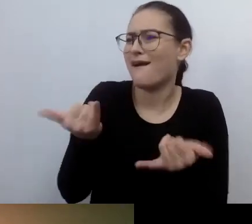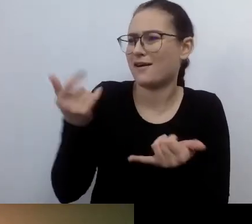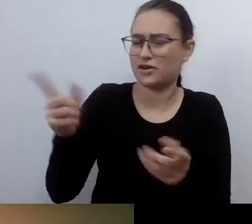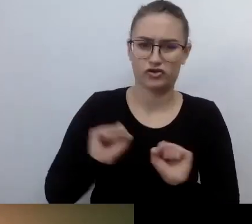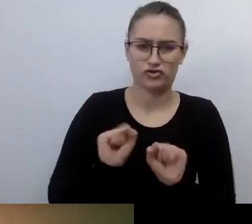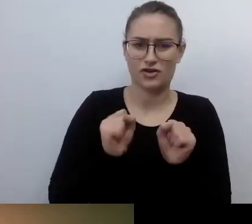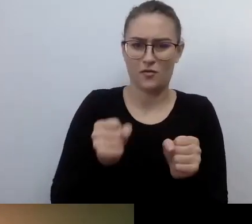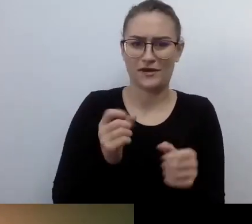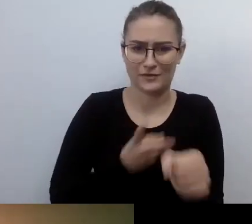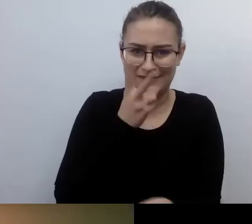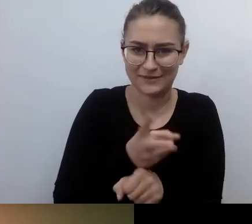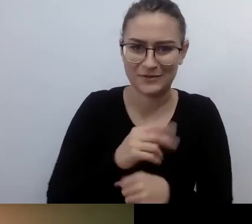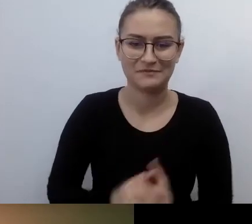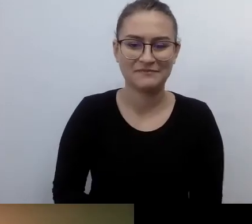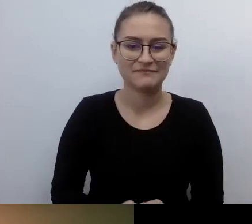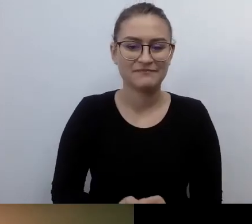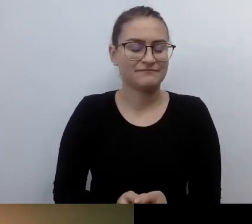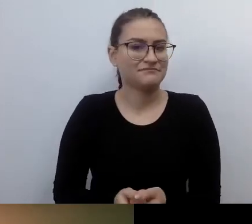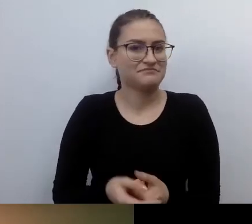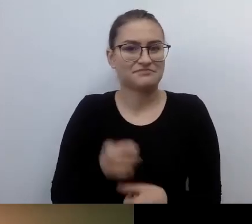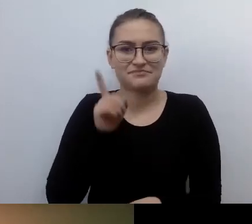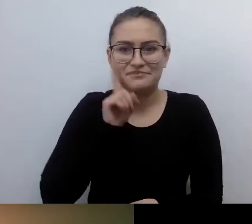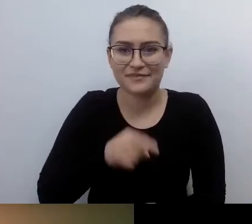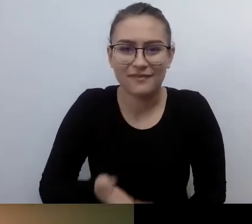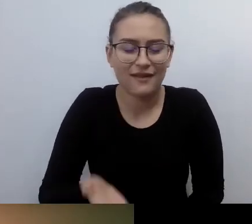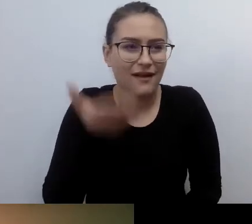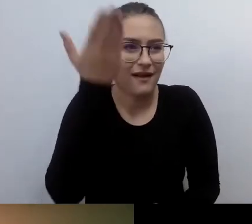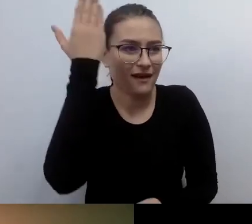Strasznie dalekie czasy. MAŁGORZATA: Czy to było kopanie się z koniem?